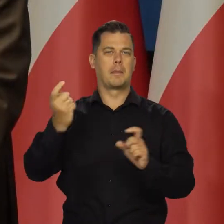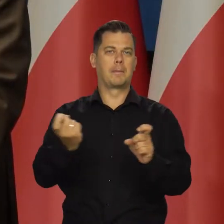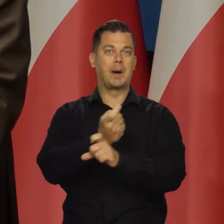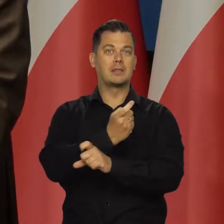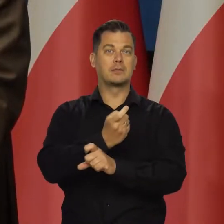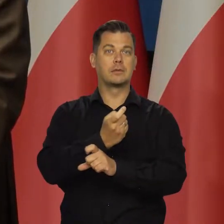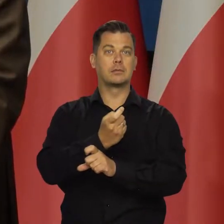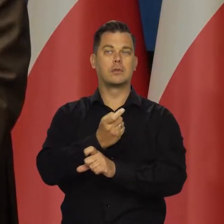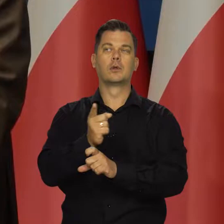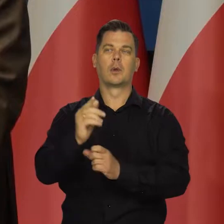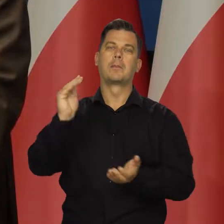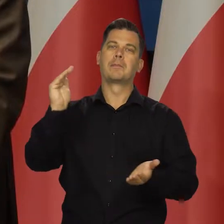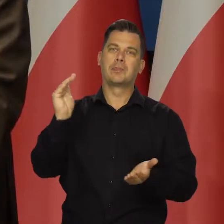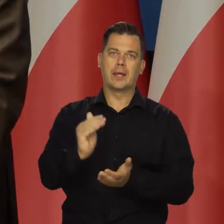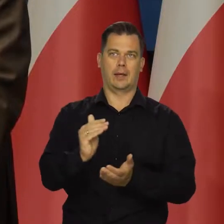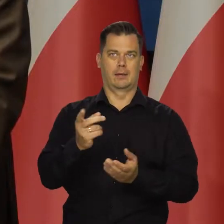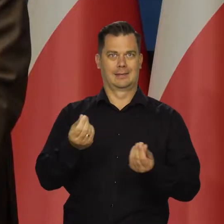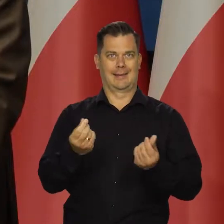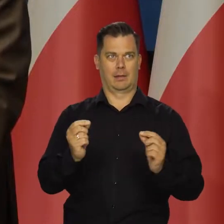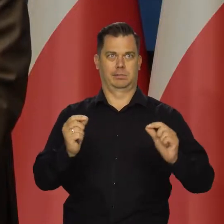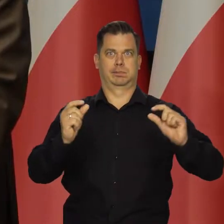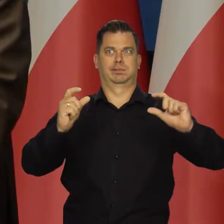przyniosło ograniczenie globalnej presji cenowej.